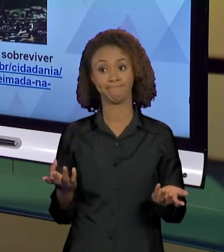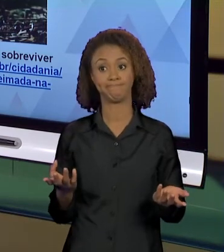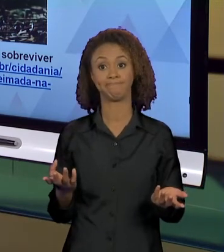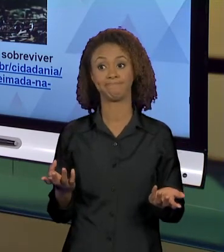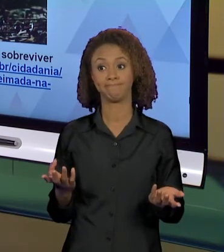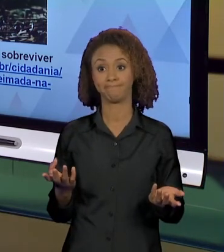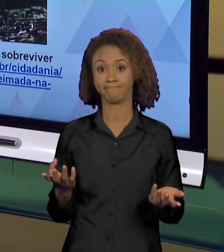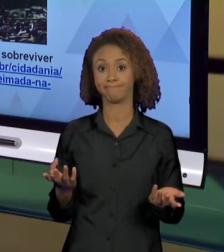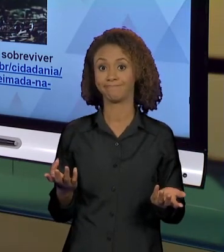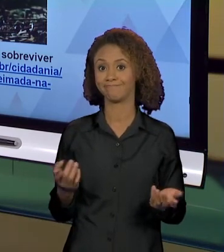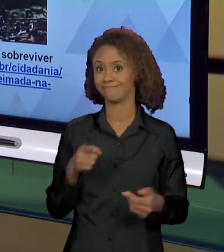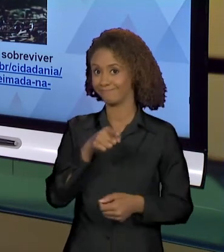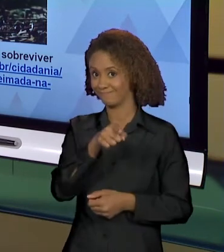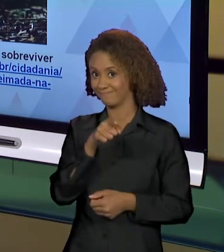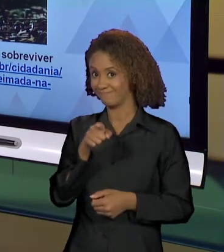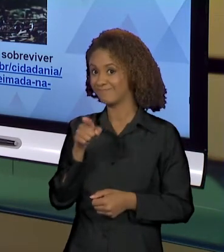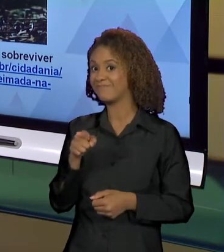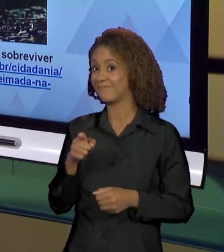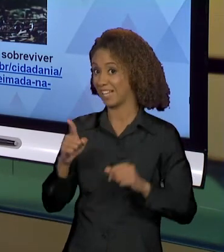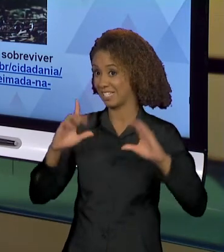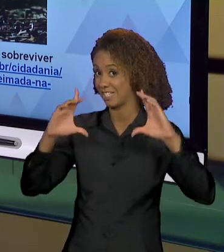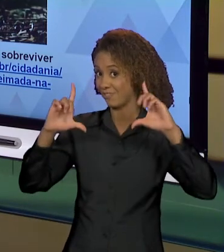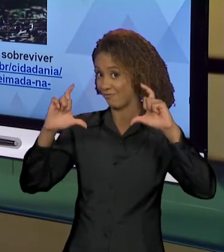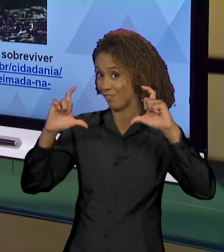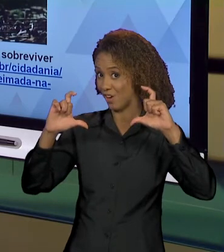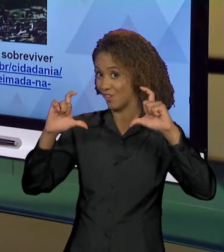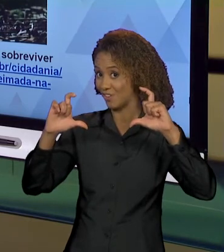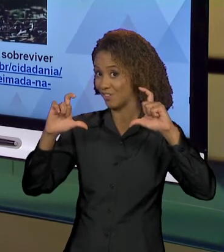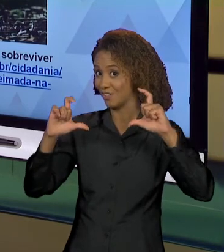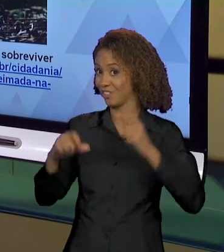ESSA FOTO E NÃO OUTRA TAMBÉM EFEITOS DE SENTIDO